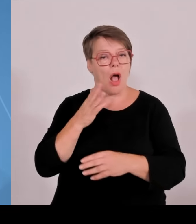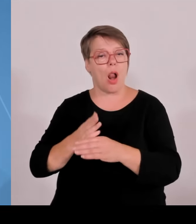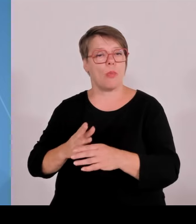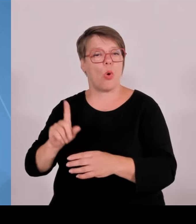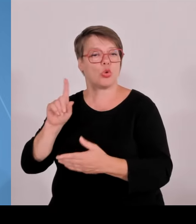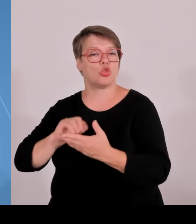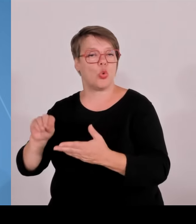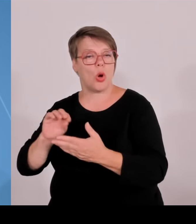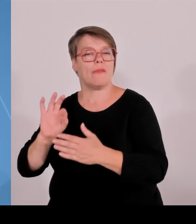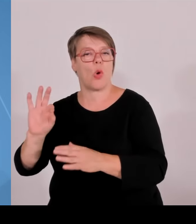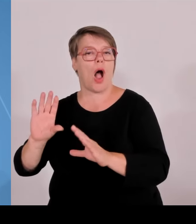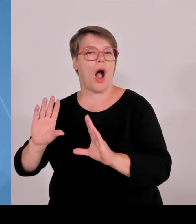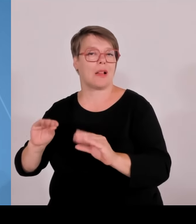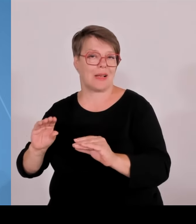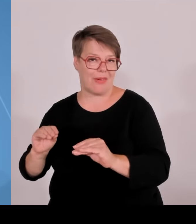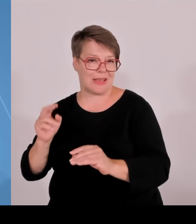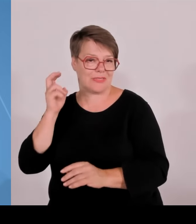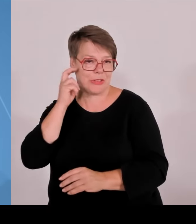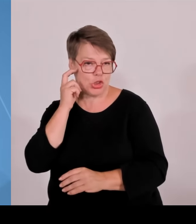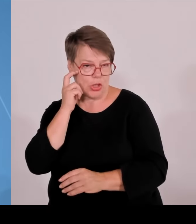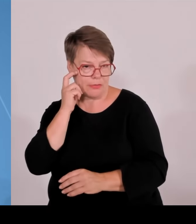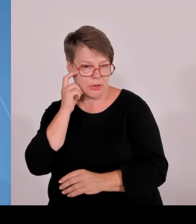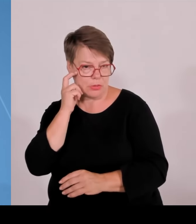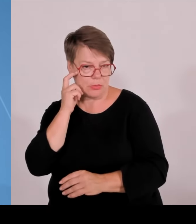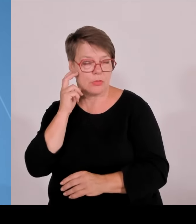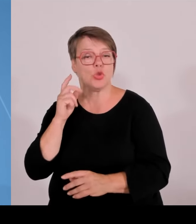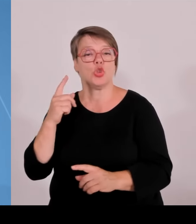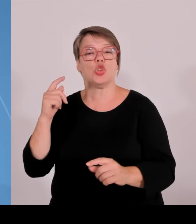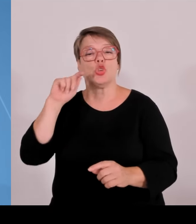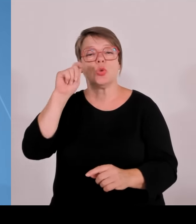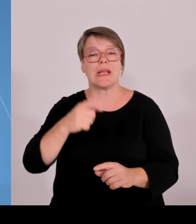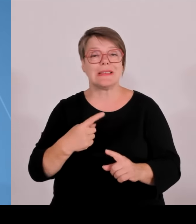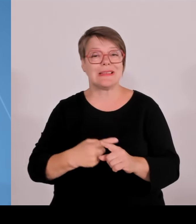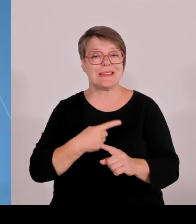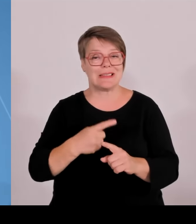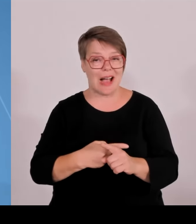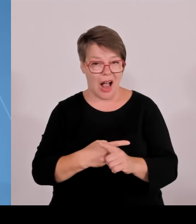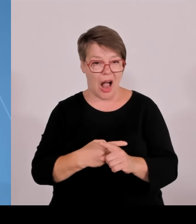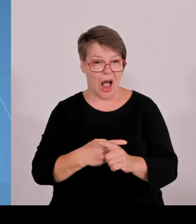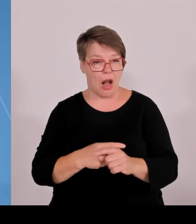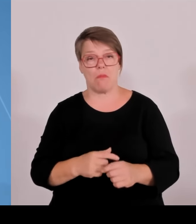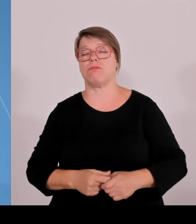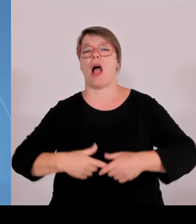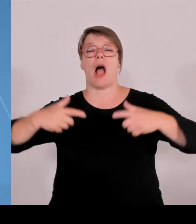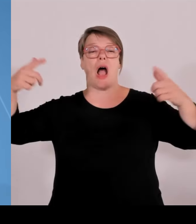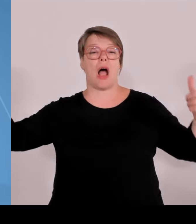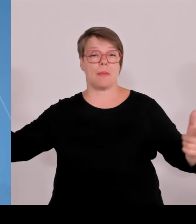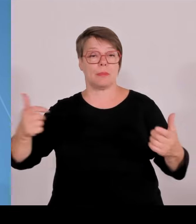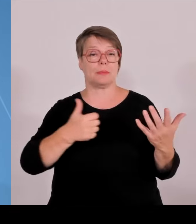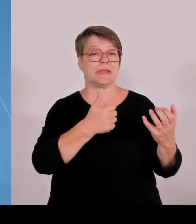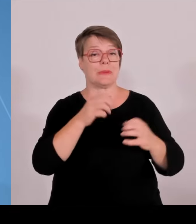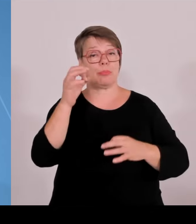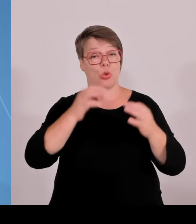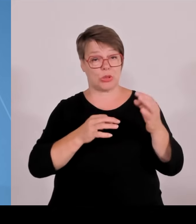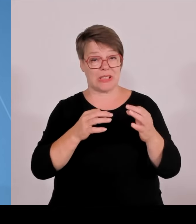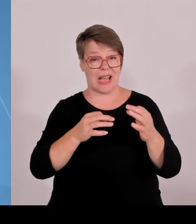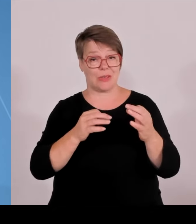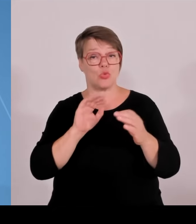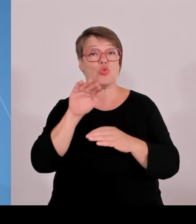weiblicher geworden. Wir haben den Anteil oder die Anzahl der weiblichen Professorinnen auf insgesamt verdreifacht